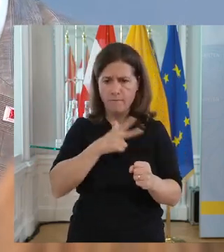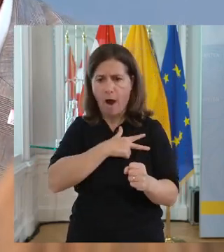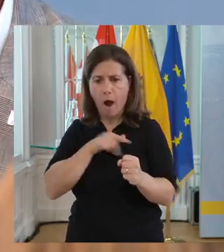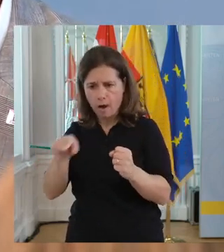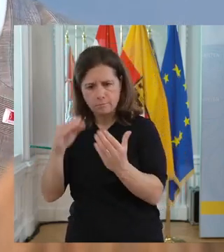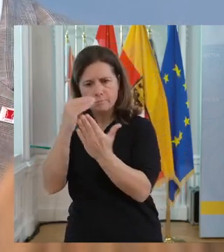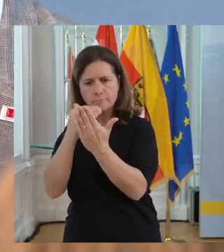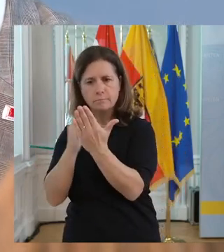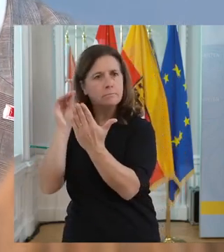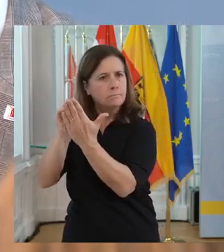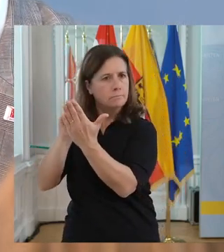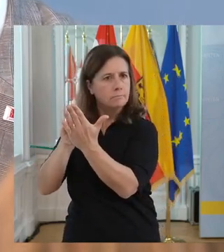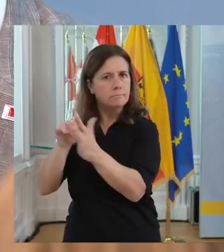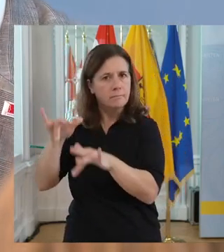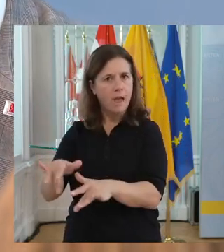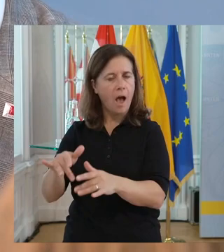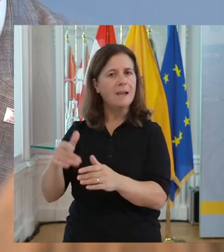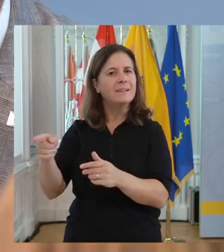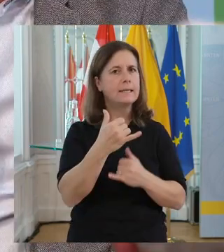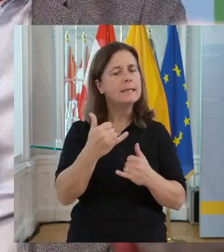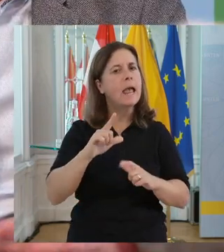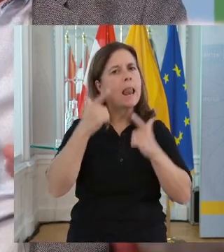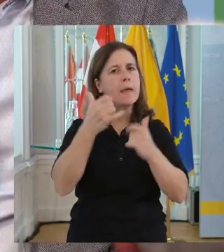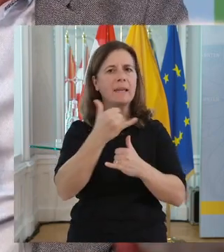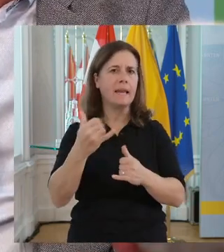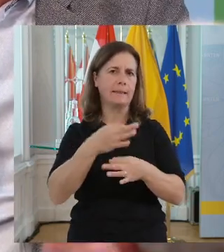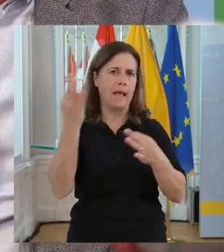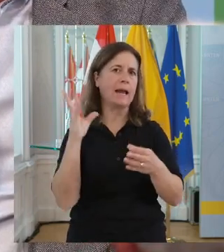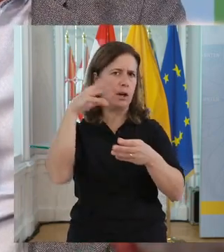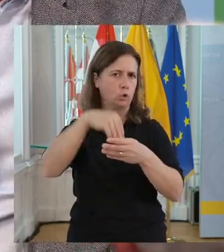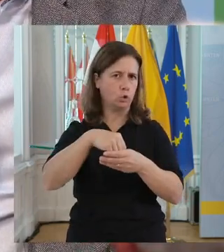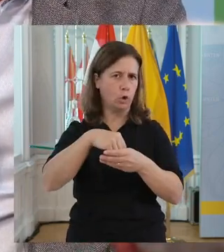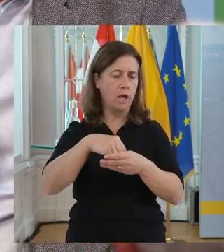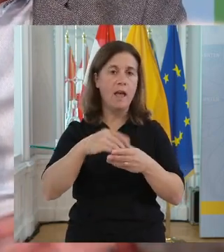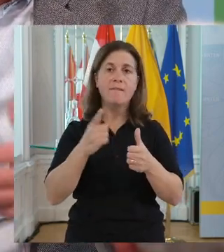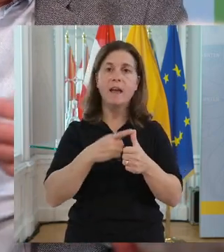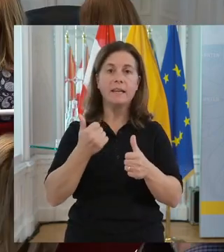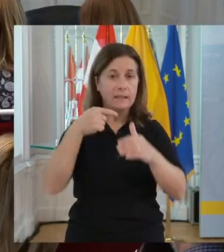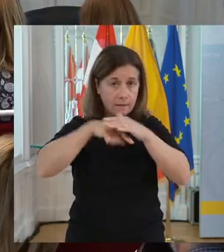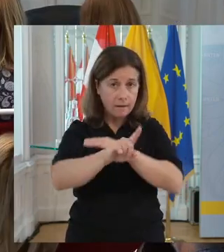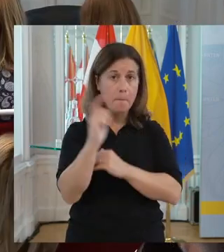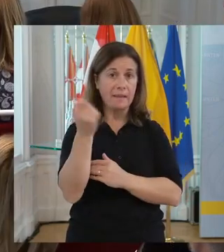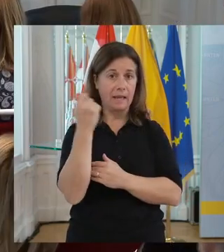Menschen mit Behinderung ganz ein normaler Teil der Belegschaft sind. Ich erlebe jeden Tagdie Inklusion. Also wenn ich jeden Tag in den Betrieb gehe...